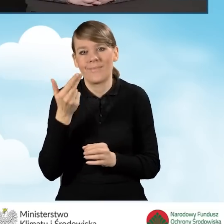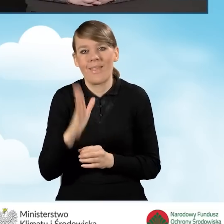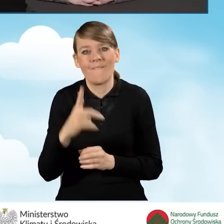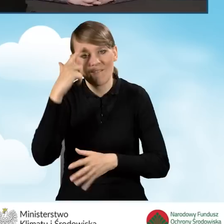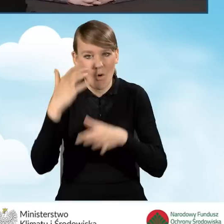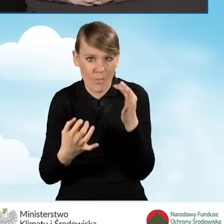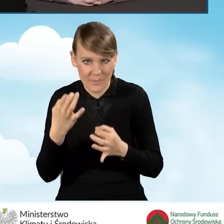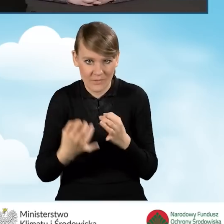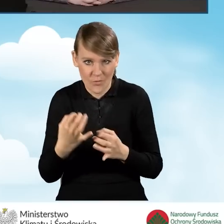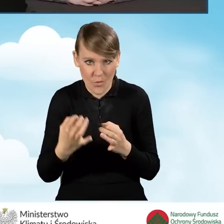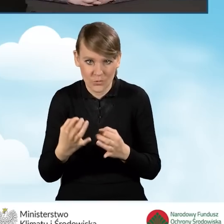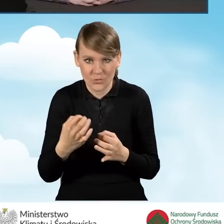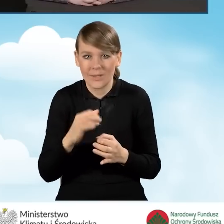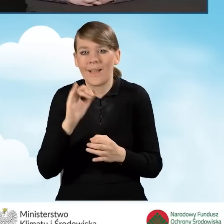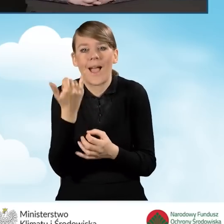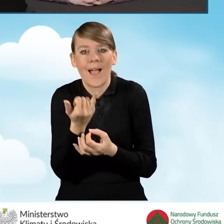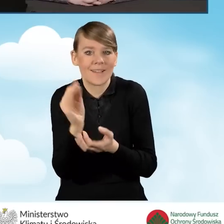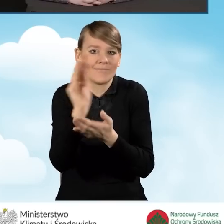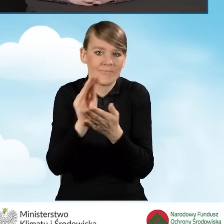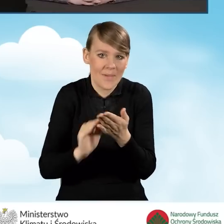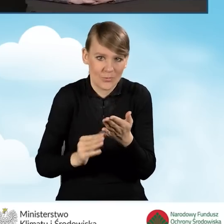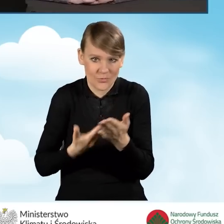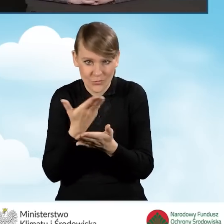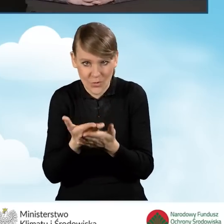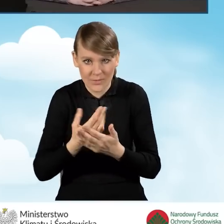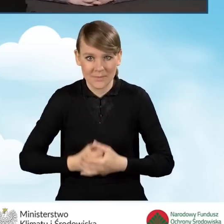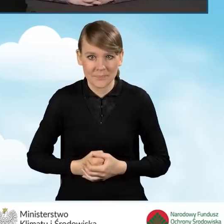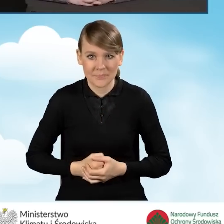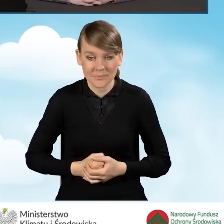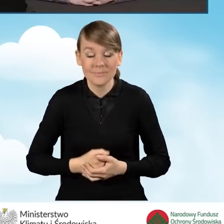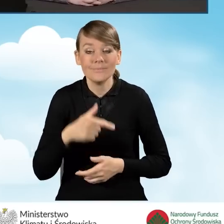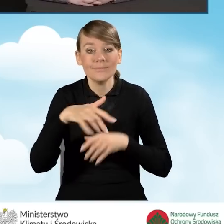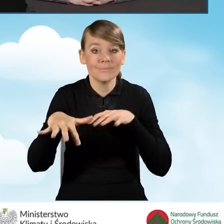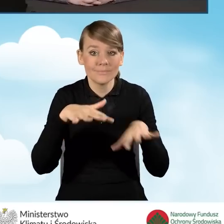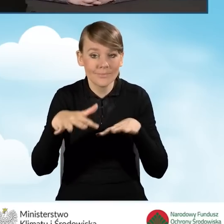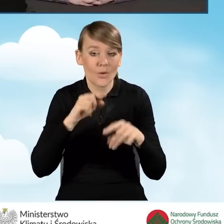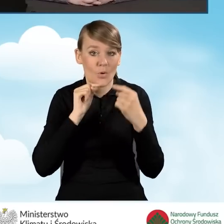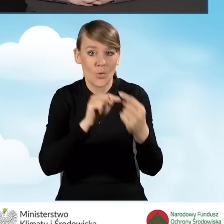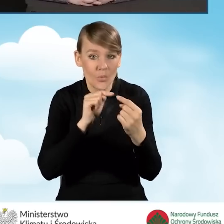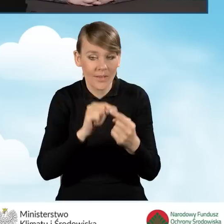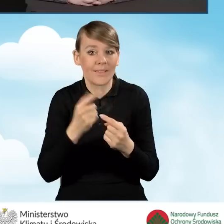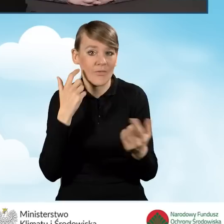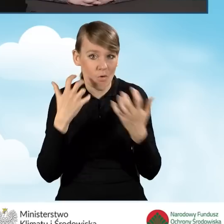Jeżeli chodzi o wypełnianie wniosku. Punkt konsultacyjno-informacyjny, co do zasady,